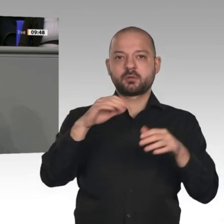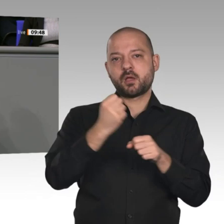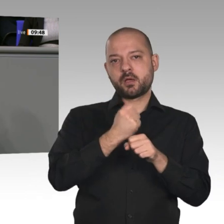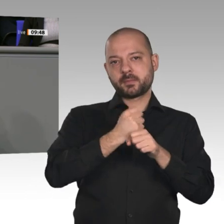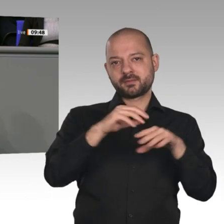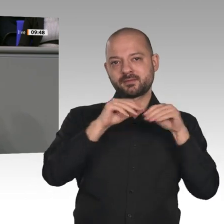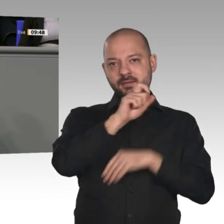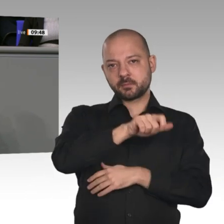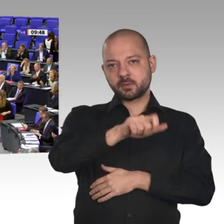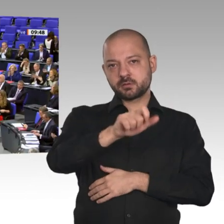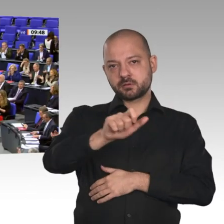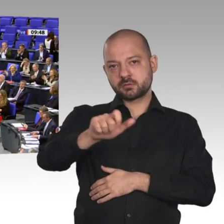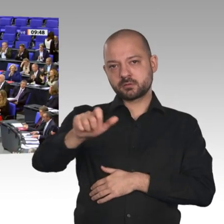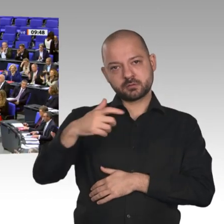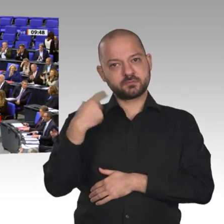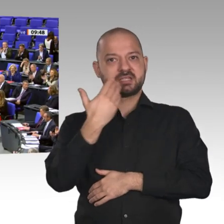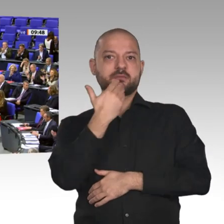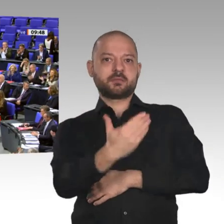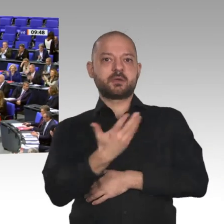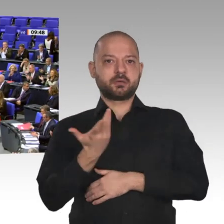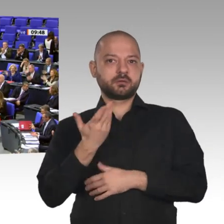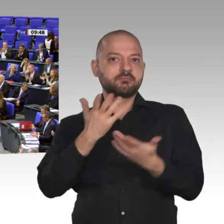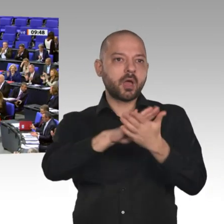Wirtschaftswachstum zurückblicken können. Dafür ganz herzlichen Dank!